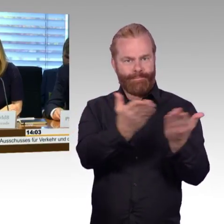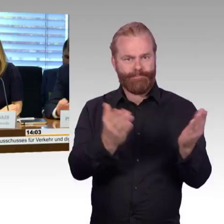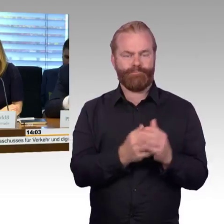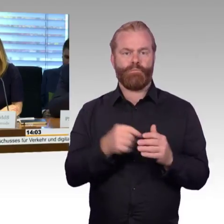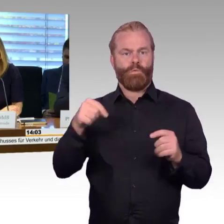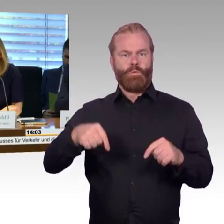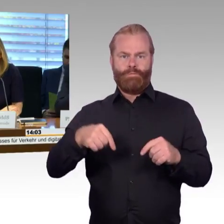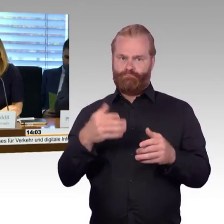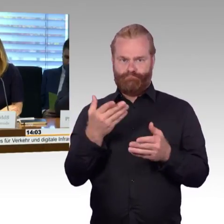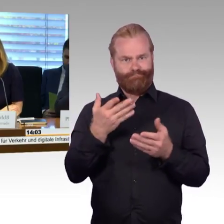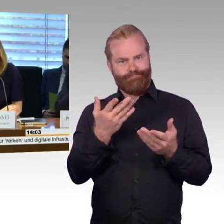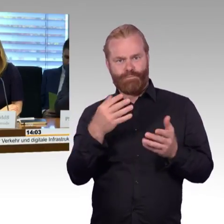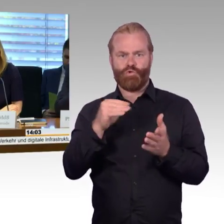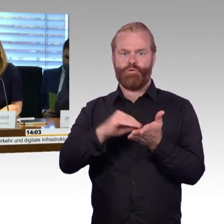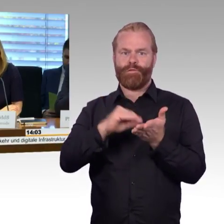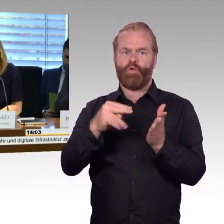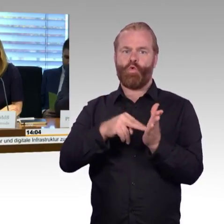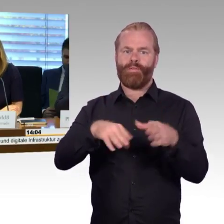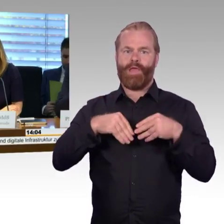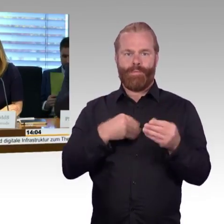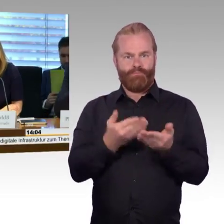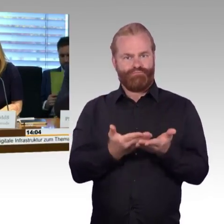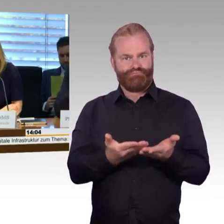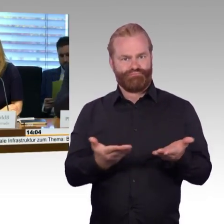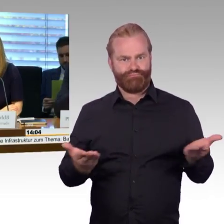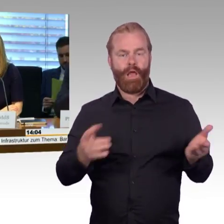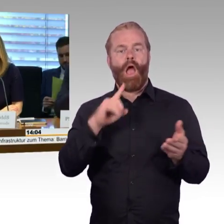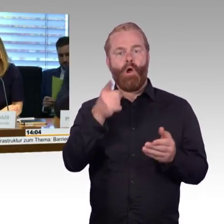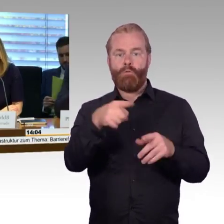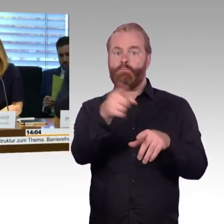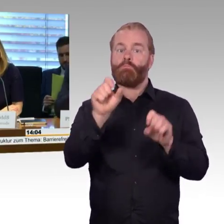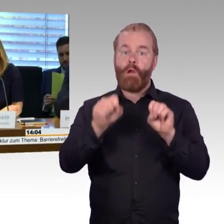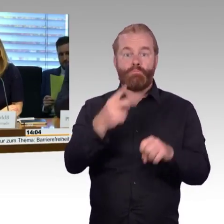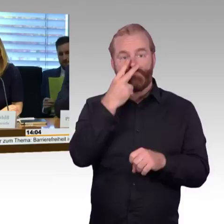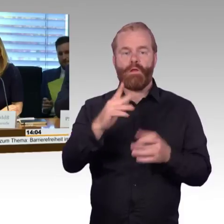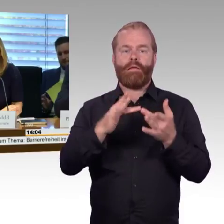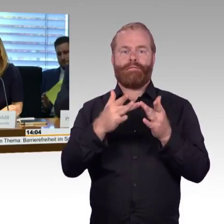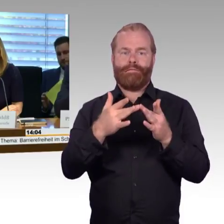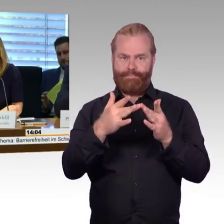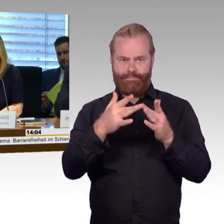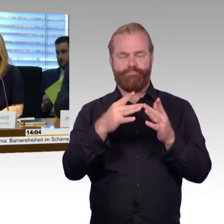Paragraph 70 Absatz 5 der Geschäftsordnung durch. Hiernach haben die Fraktionen Ausschussmitglieder benannt,